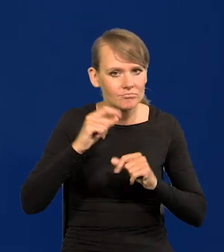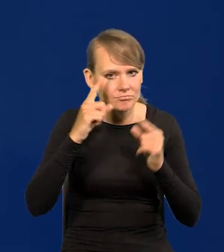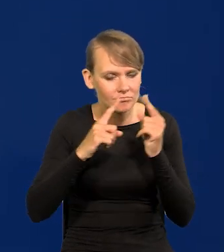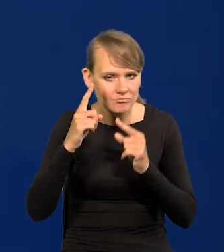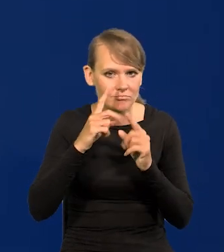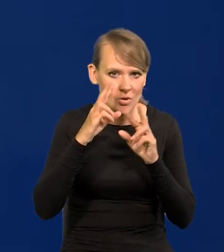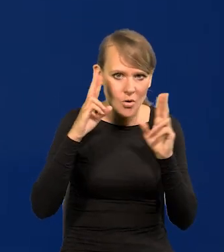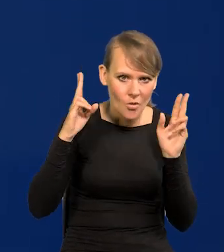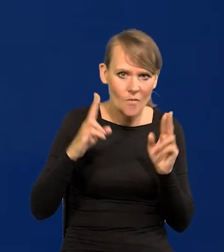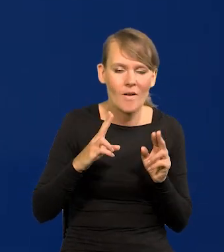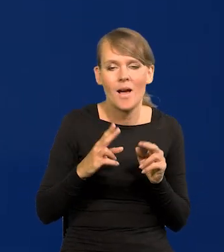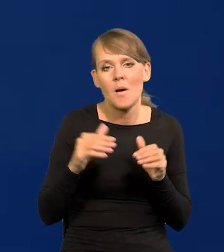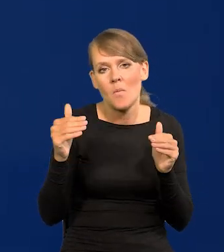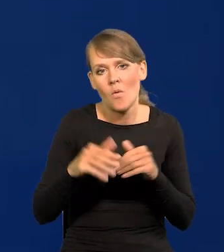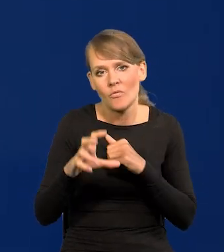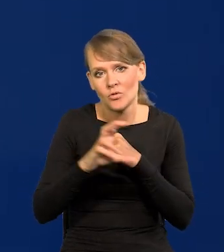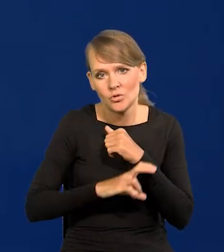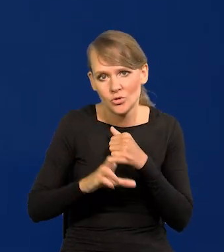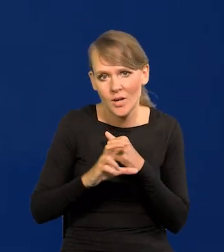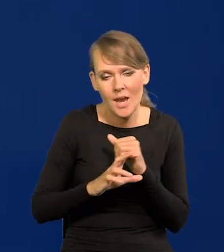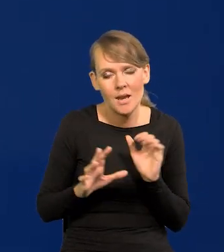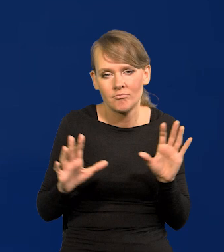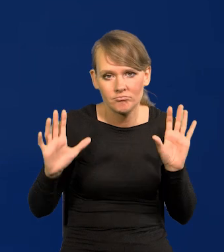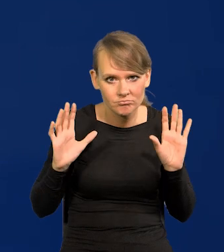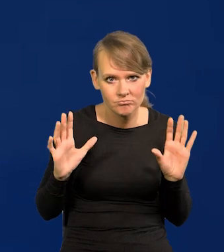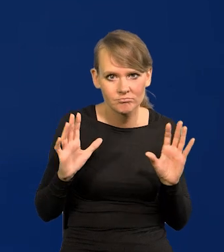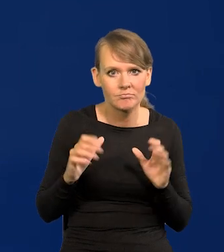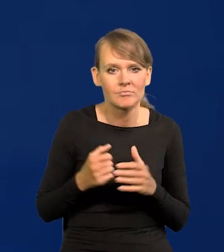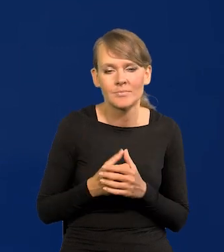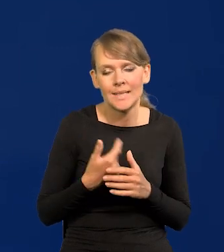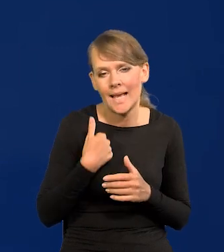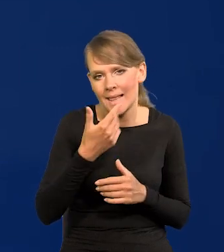Jak może być w sierpniu nie podejmuję się zgadywać,